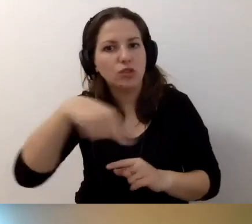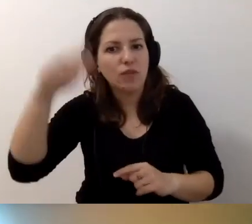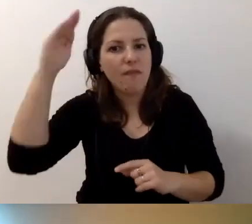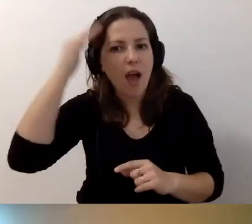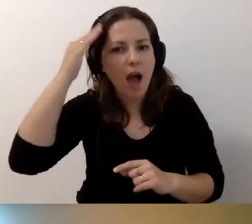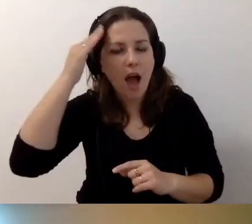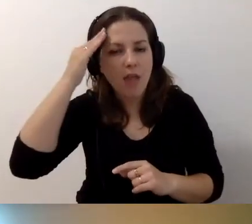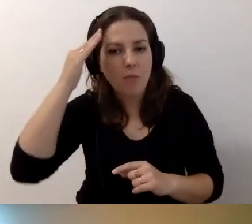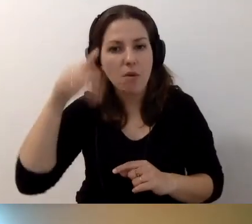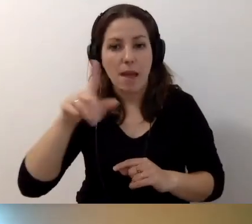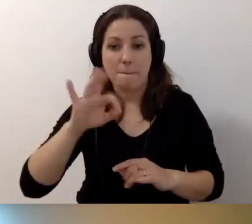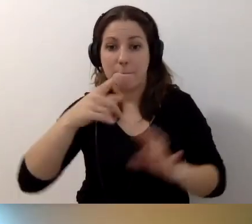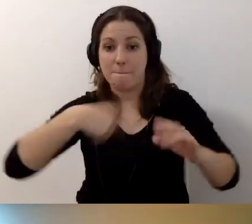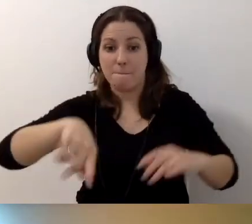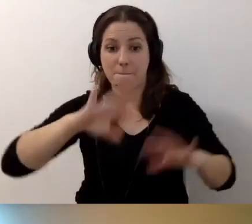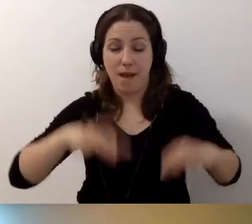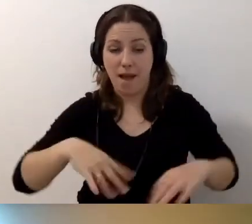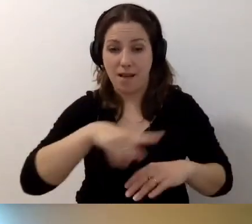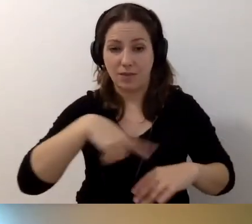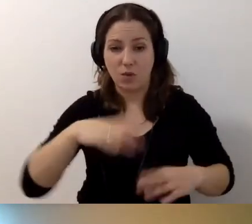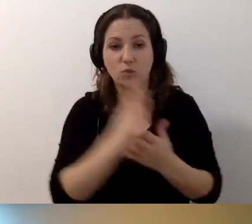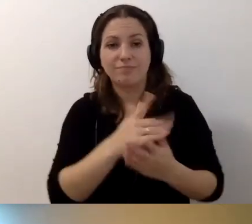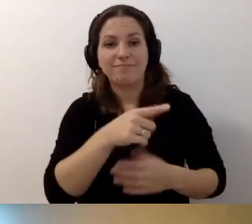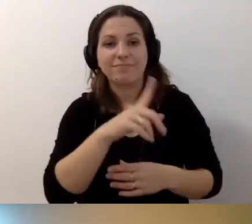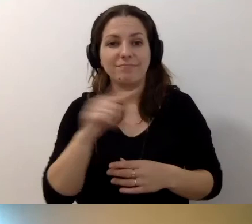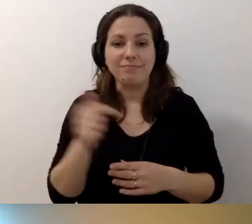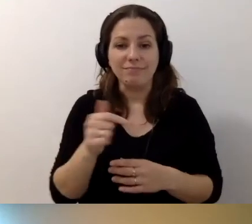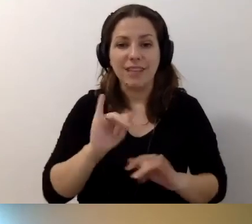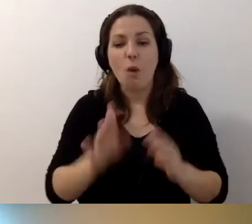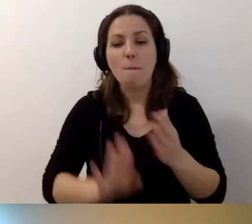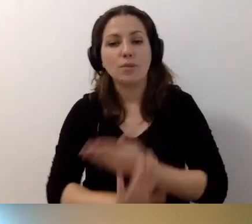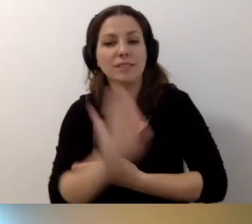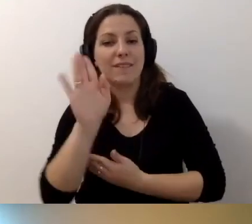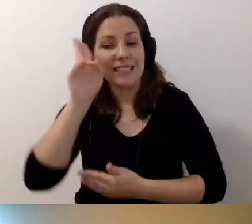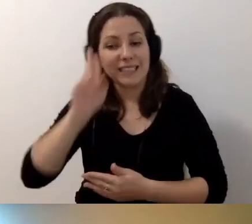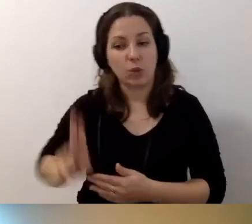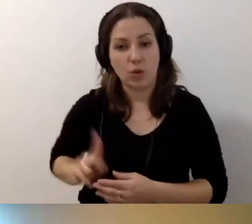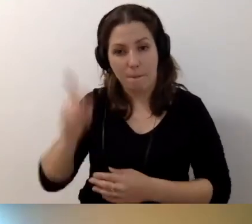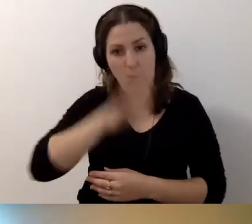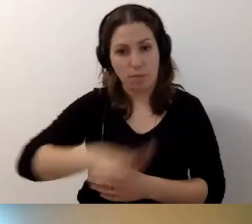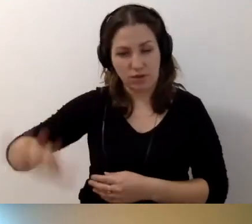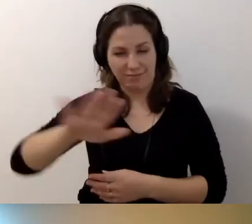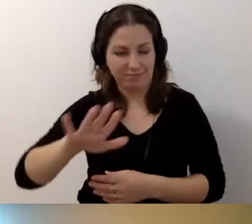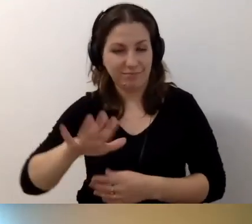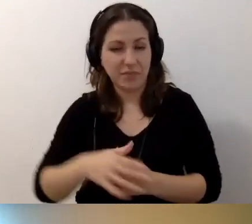że państwo, jako przedstawiciele instytucji publicznych, są zobligowani do tego,